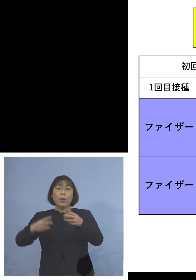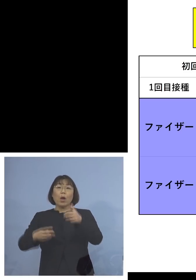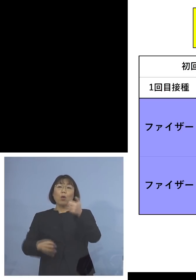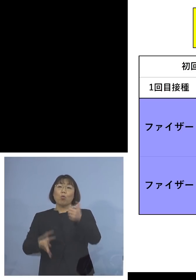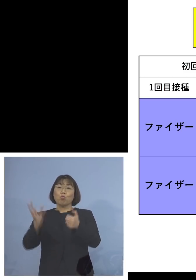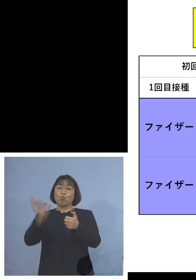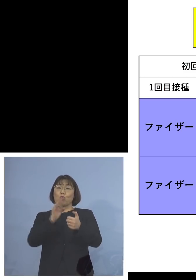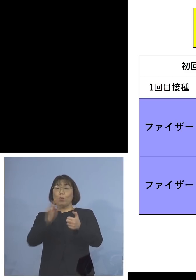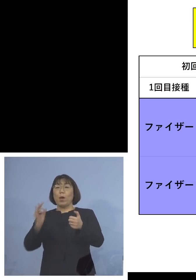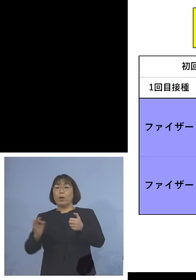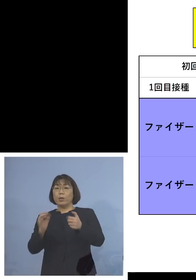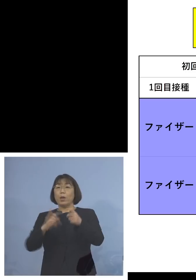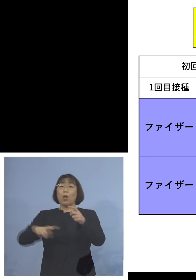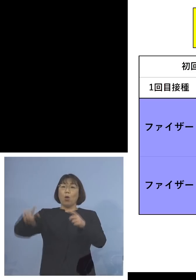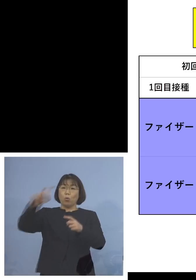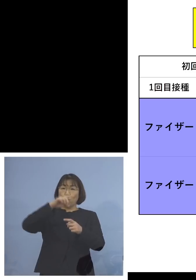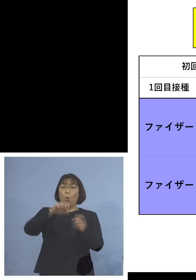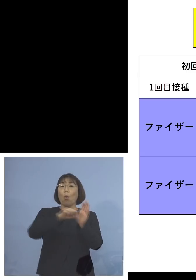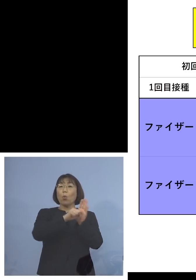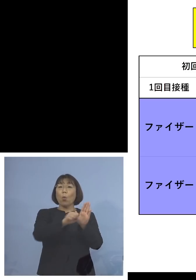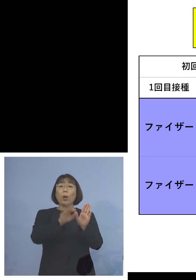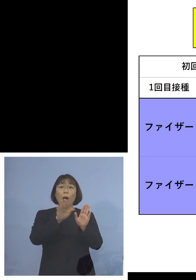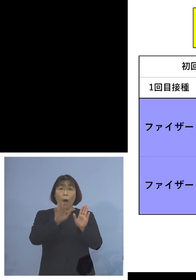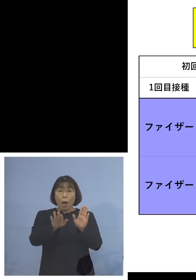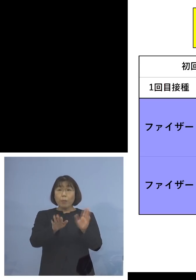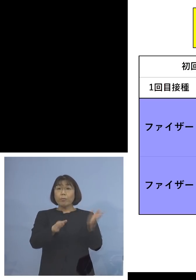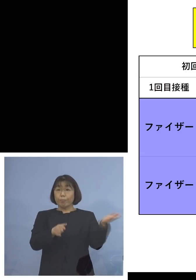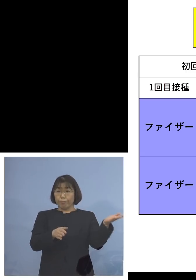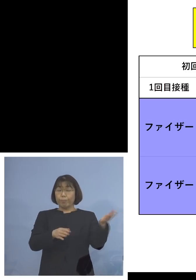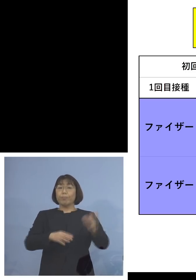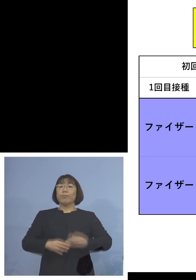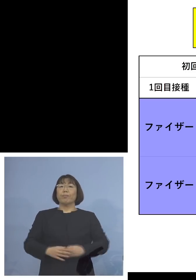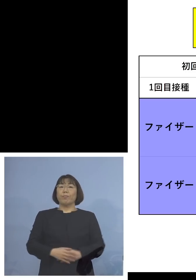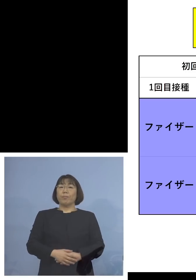より効くということが ここに表されたところであります